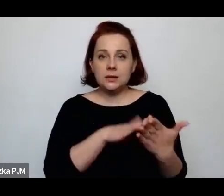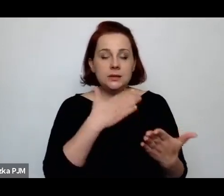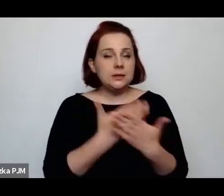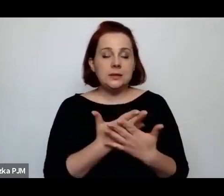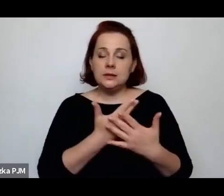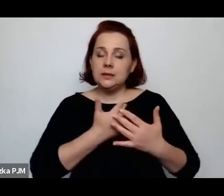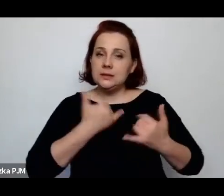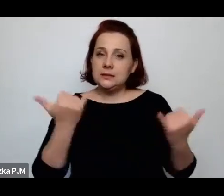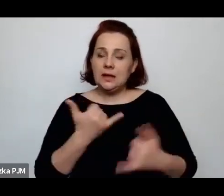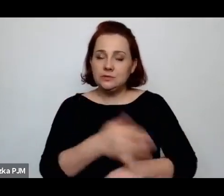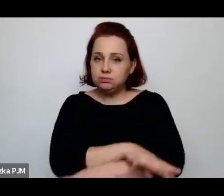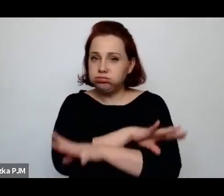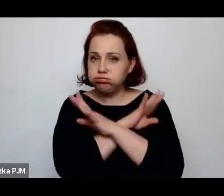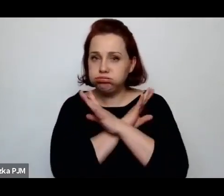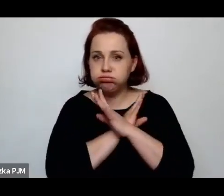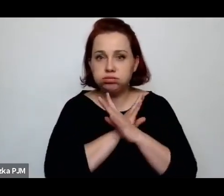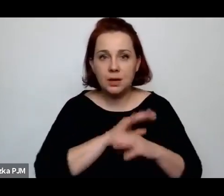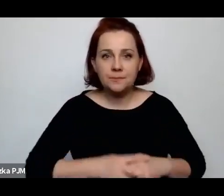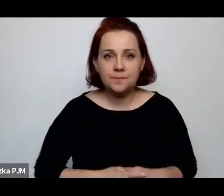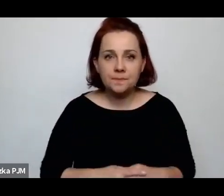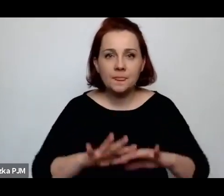mianowicie coś takiego jak redukcja mężatek.